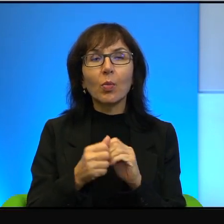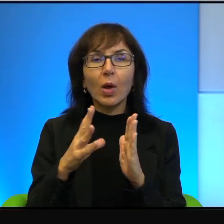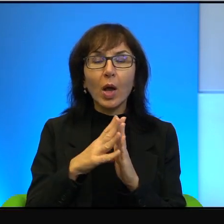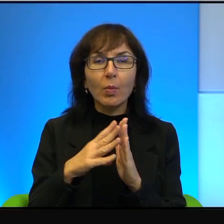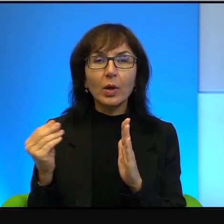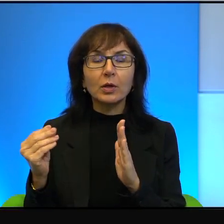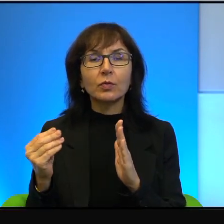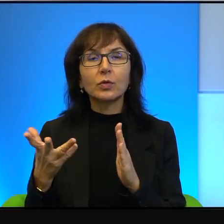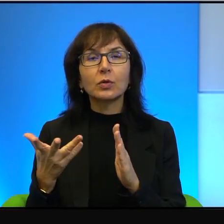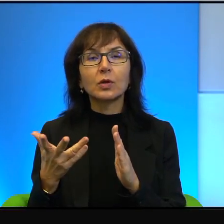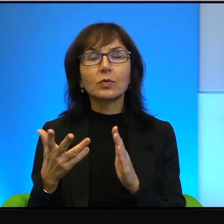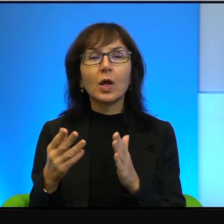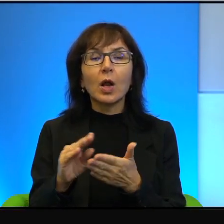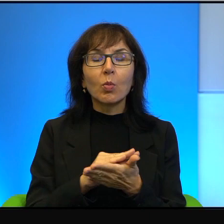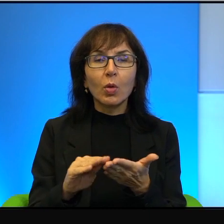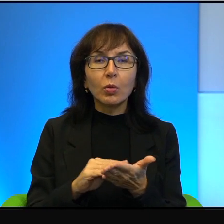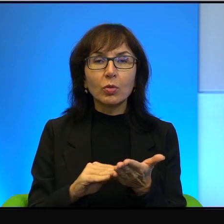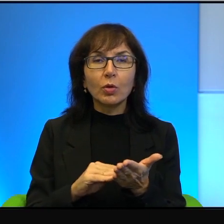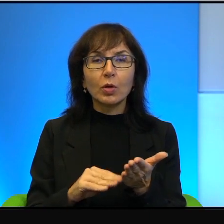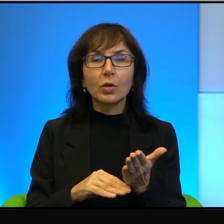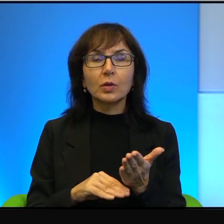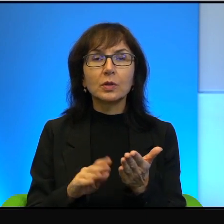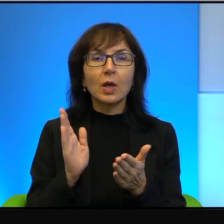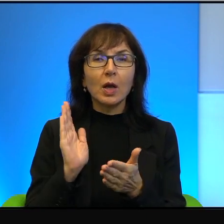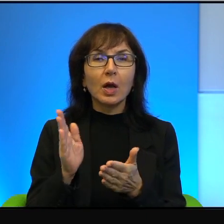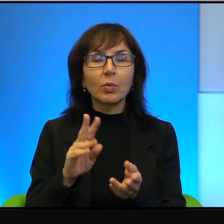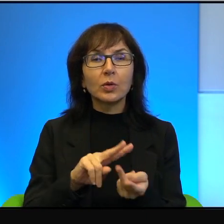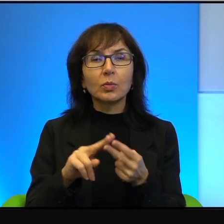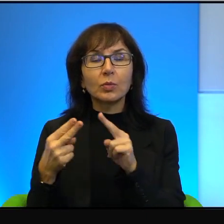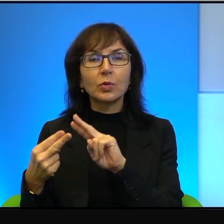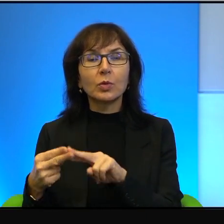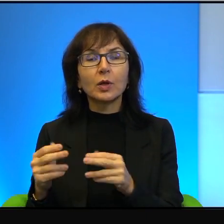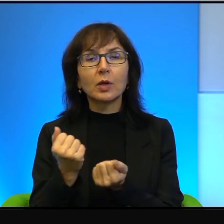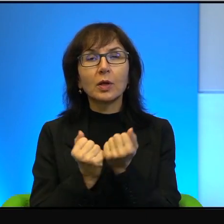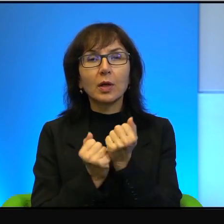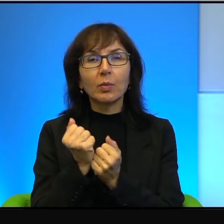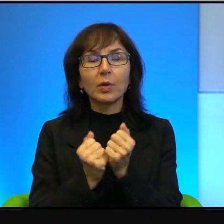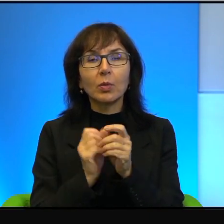czy wreszcie notes, a potem przekładanie tego na papier, czy wrzucanie do internetu,